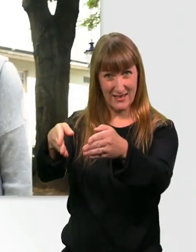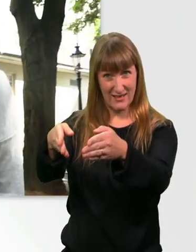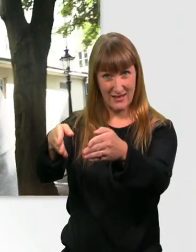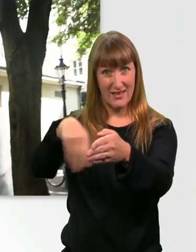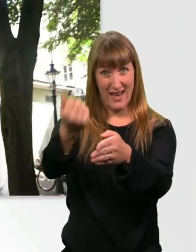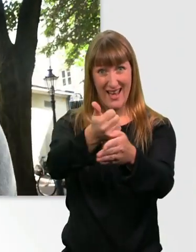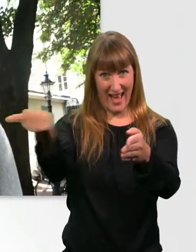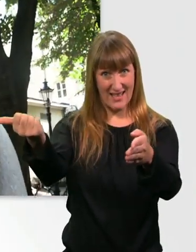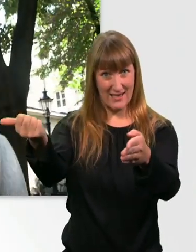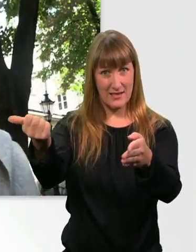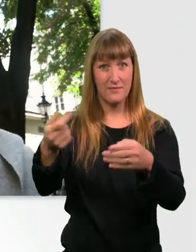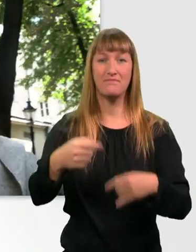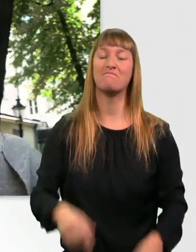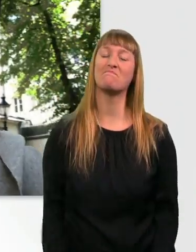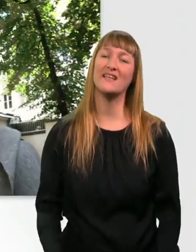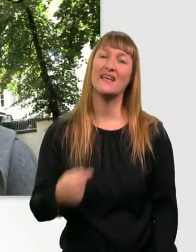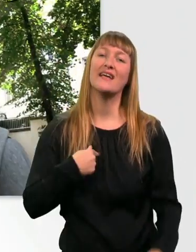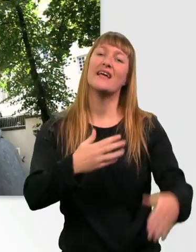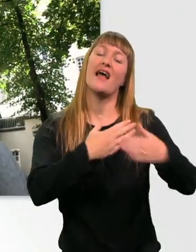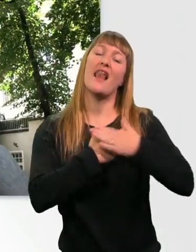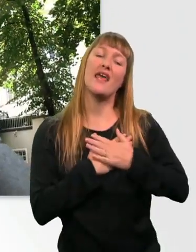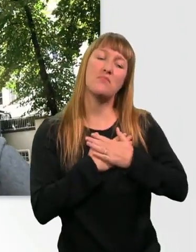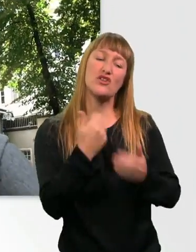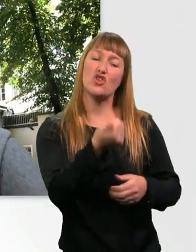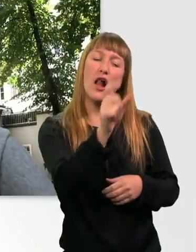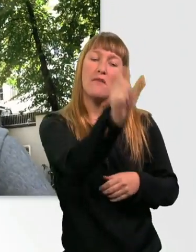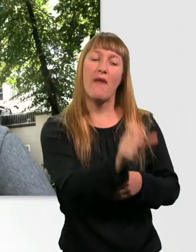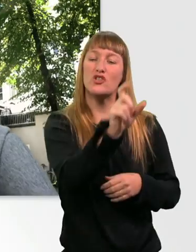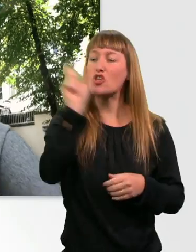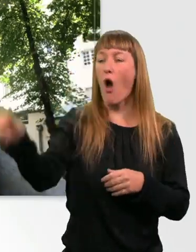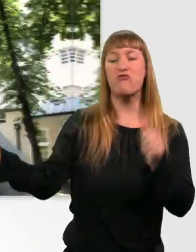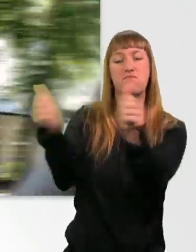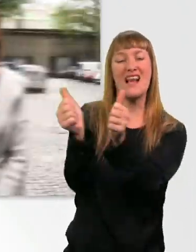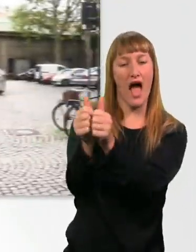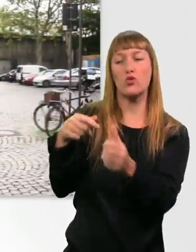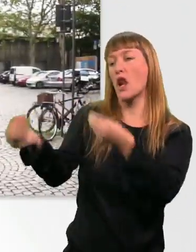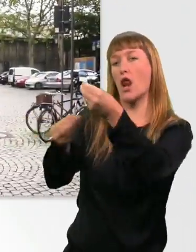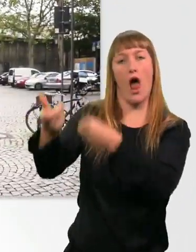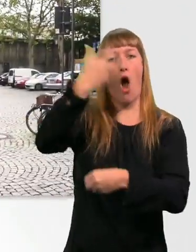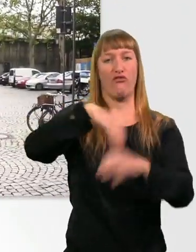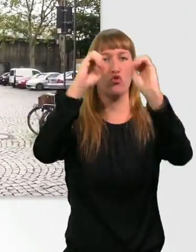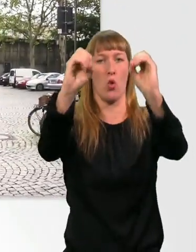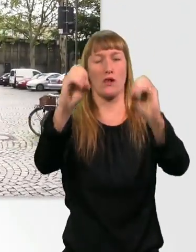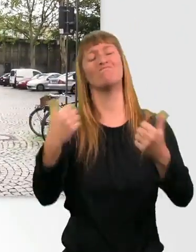Ich liebe das, wenn die Menschen nur mit meiner Begleitperson sprechen. Richtig respektvoll. Ach, ich liebe Kopfsteinpflaster.